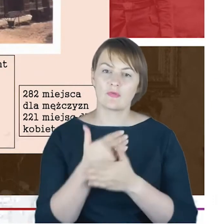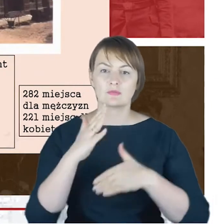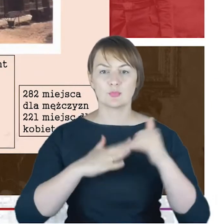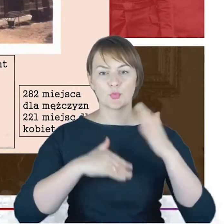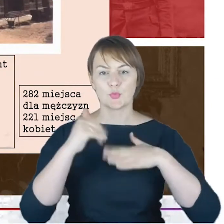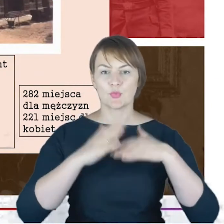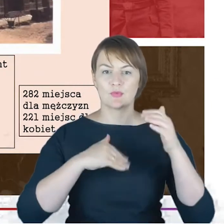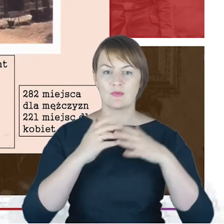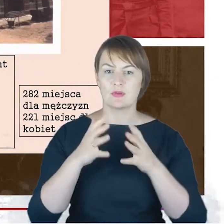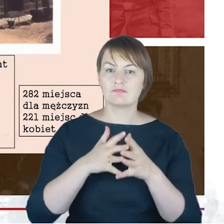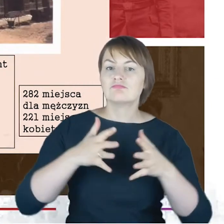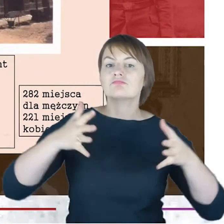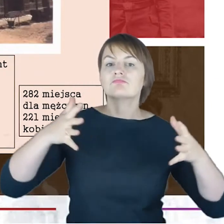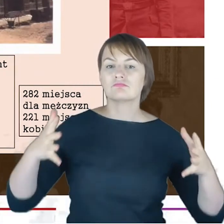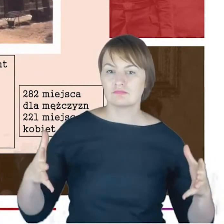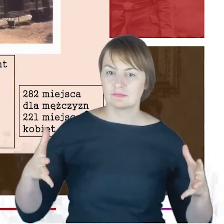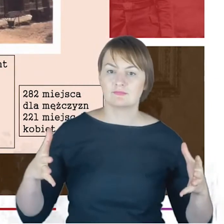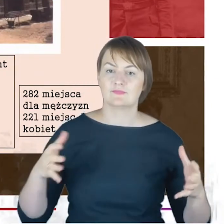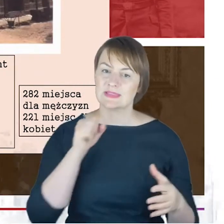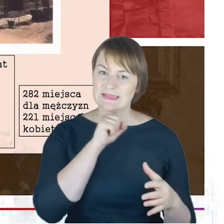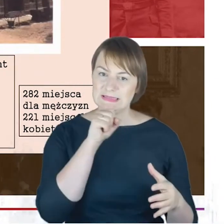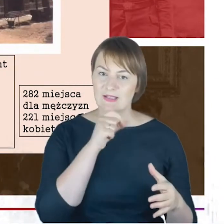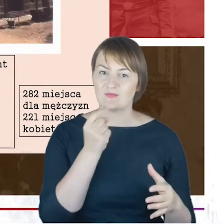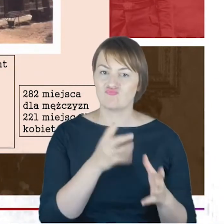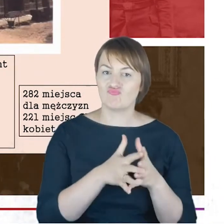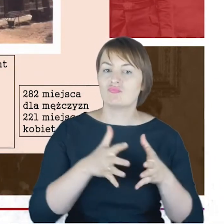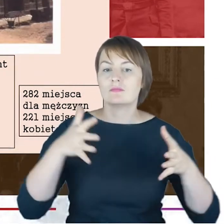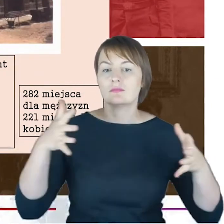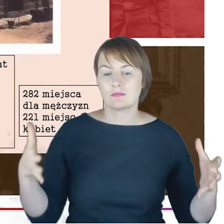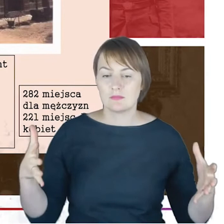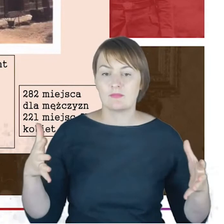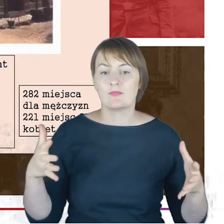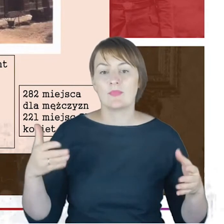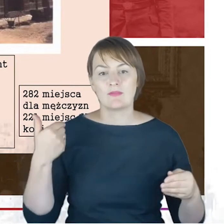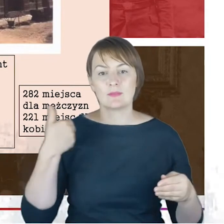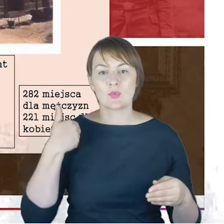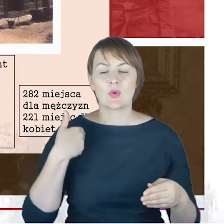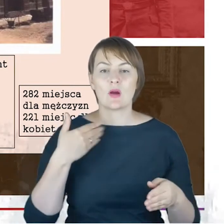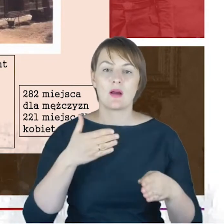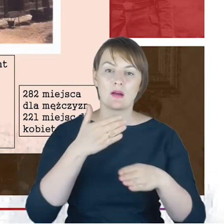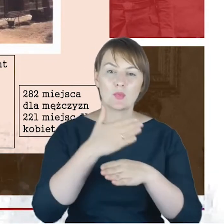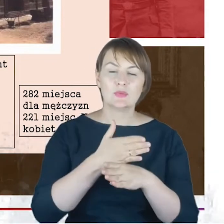która znajdowała się na rogu ulicy 3 Maja dzisiaj i Słowackiego. I tutaj jest pocztówka,